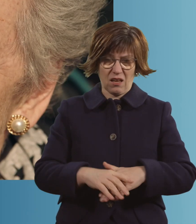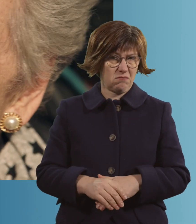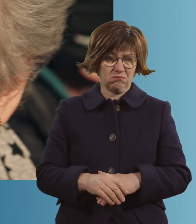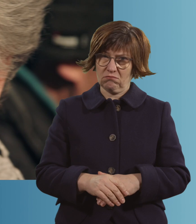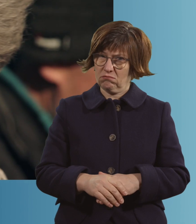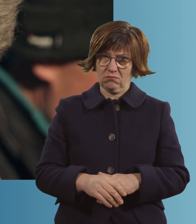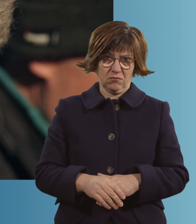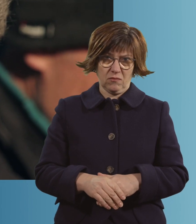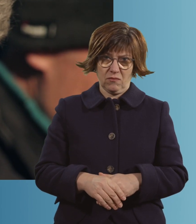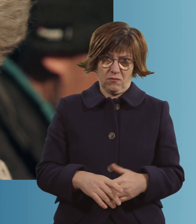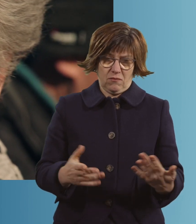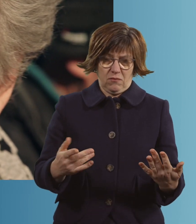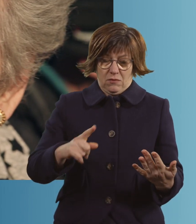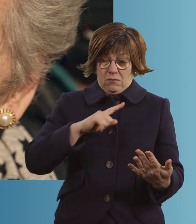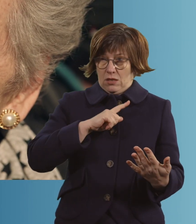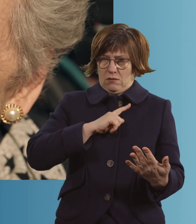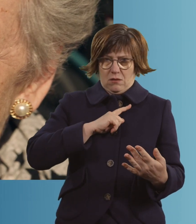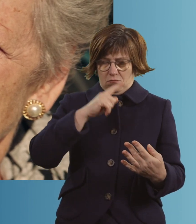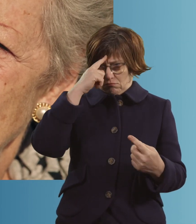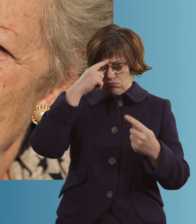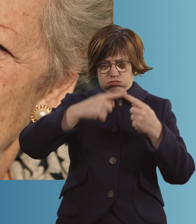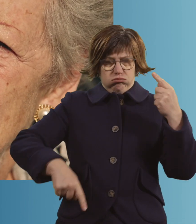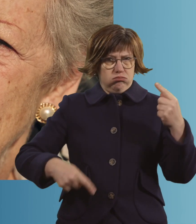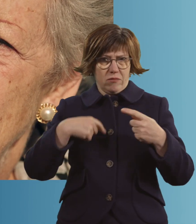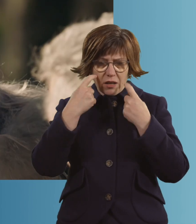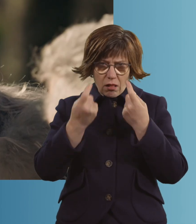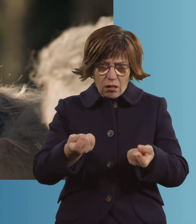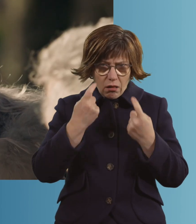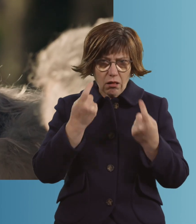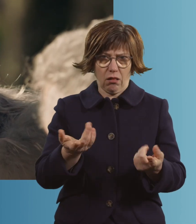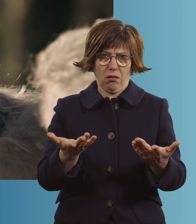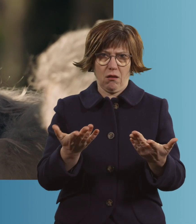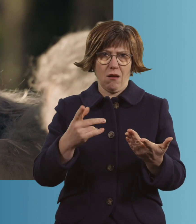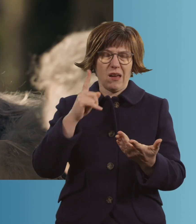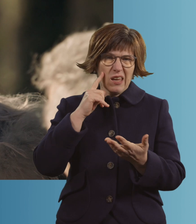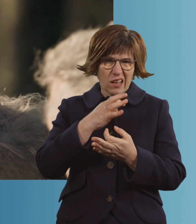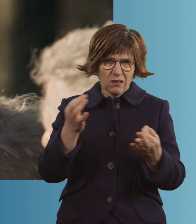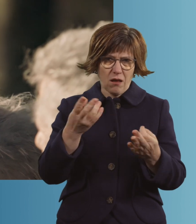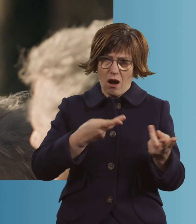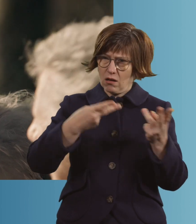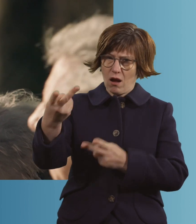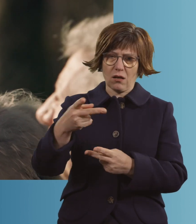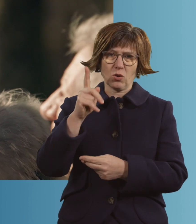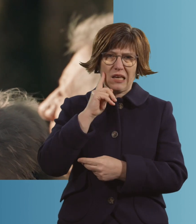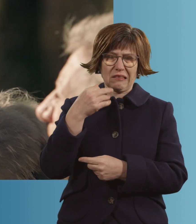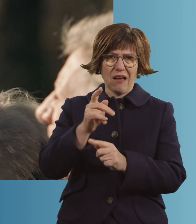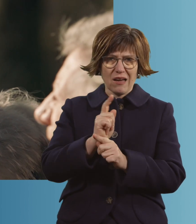Und... ich habe... geweint. Ich habe jeden Tag, als du im Krankenhaus warst, eine Kerze angemacht